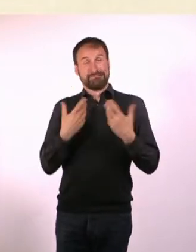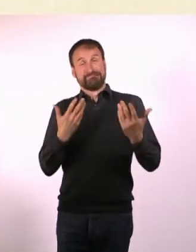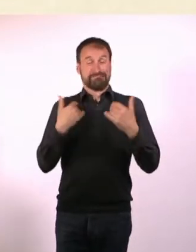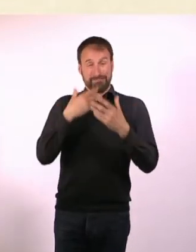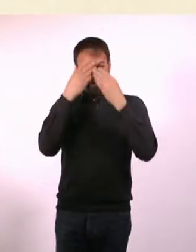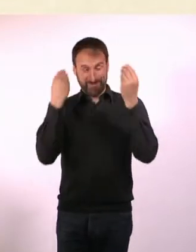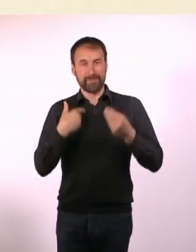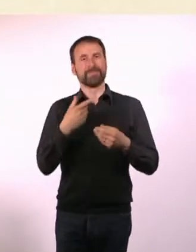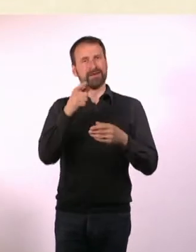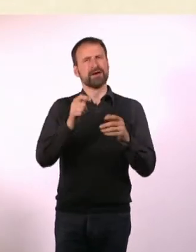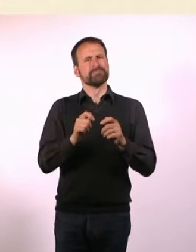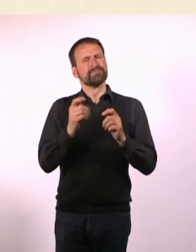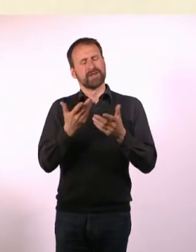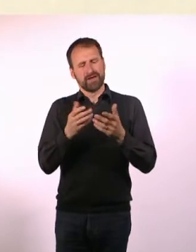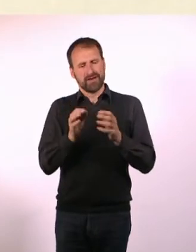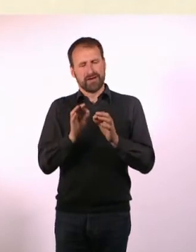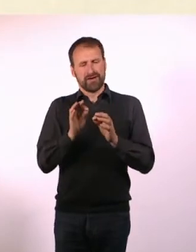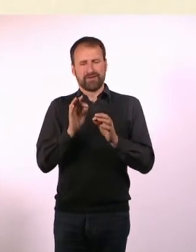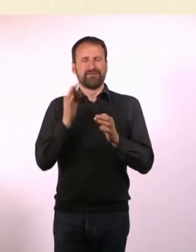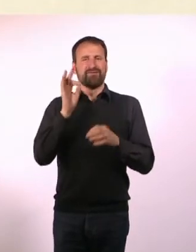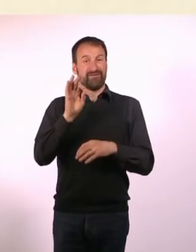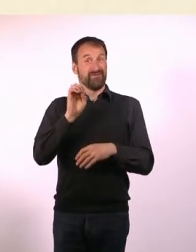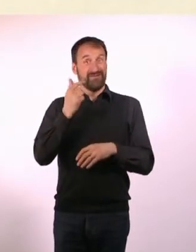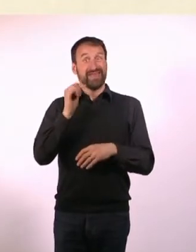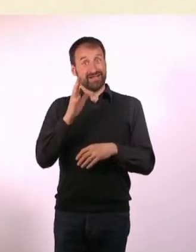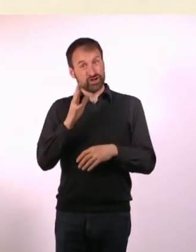Das ist ein Fetisch, bei dem es um Dominanz und Unterwerfung geht.